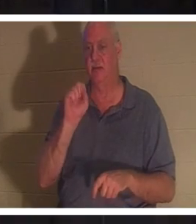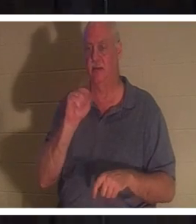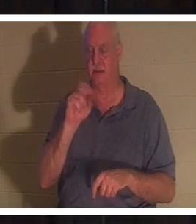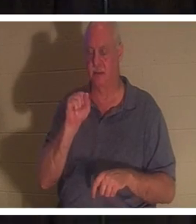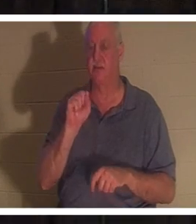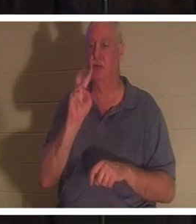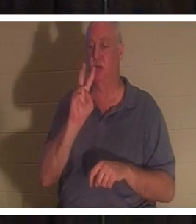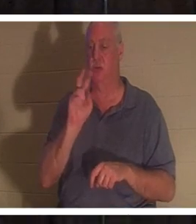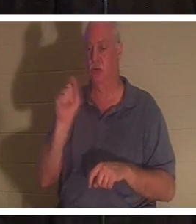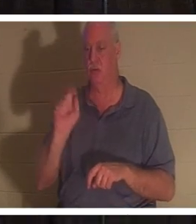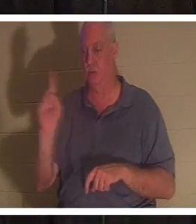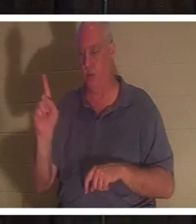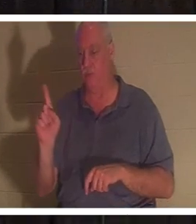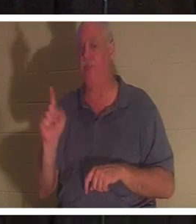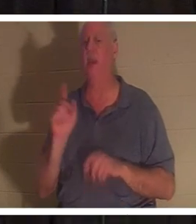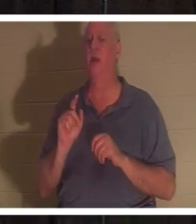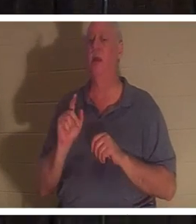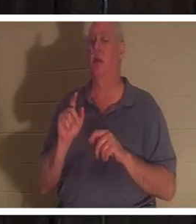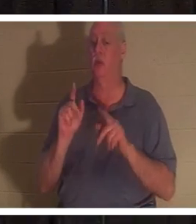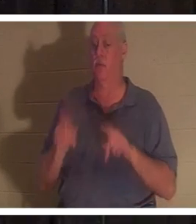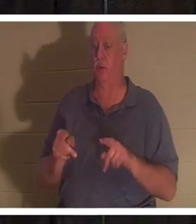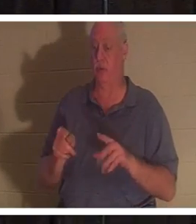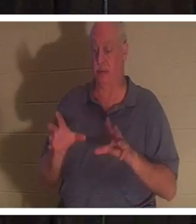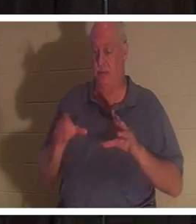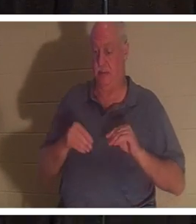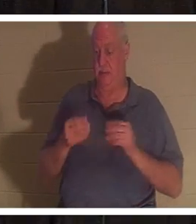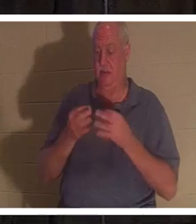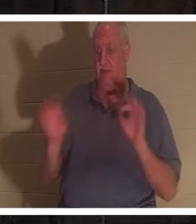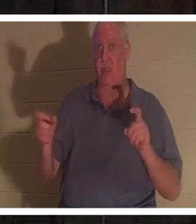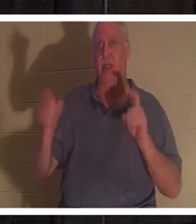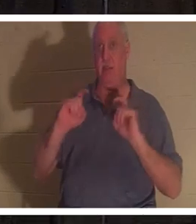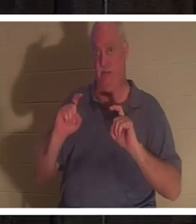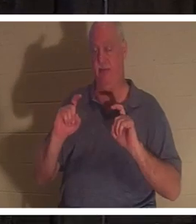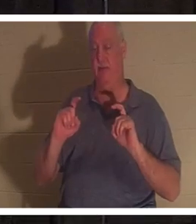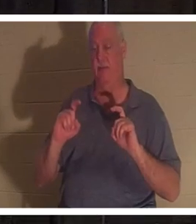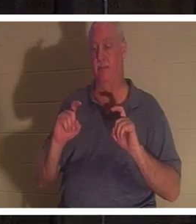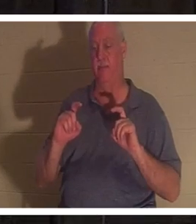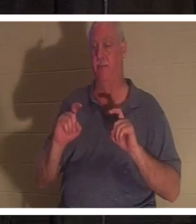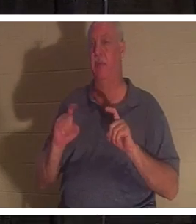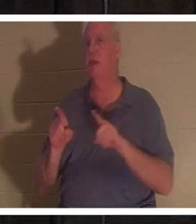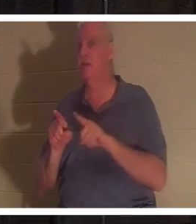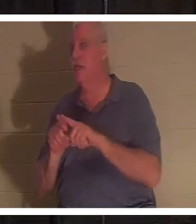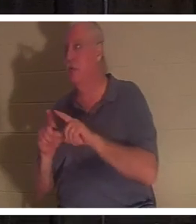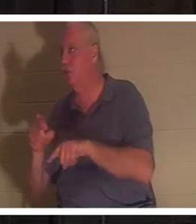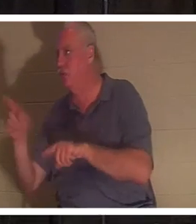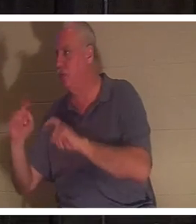, ist es ein Geschenk, genau wie Sie Ihren Kindern zu Weihnachten ein Geschenk machen. Sie müssen